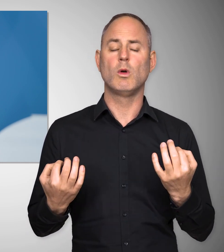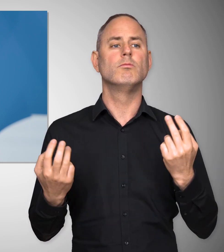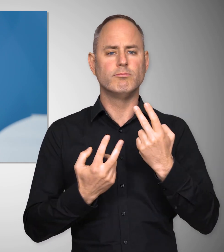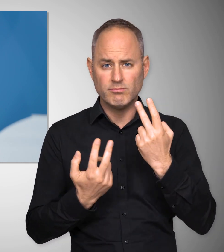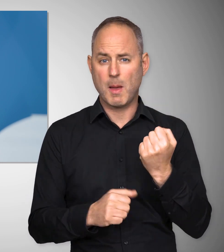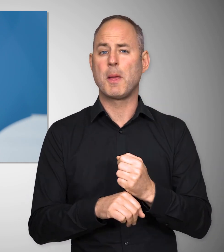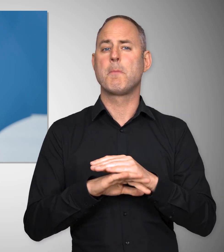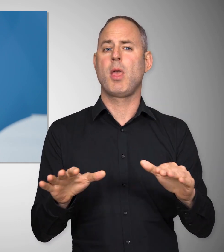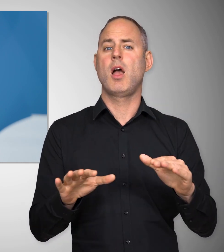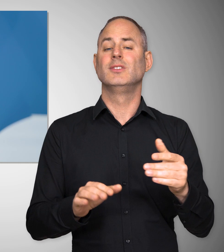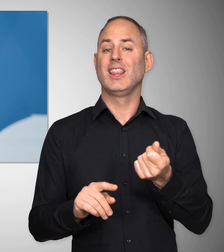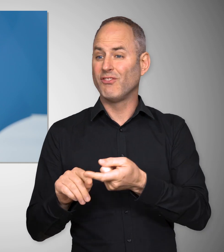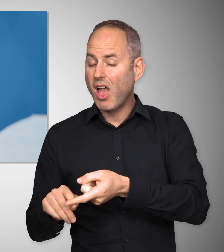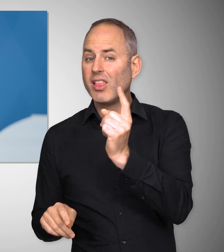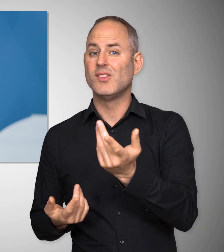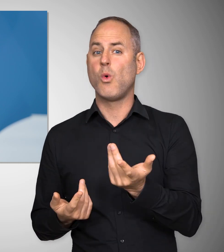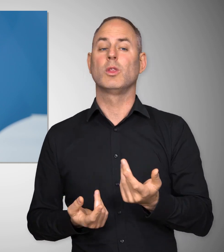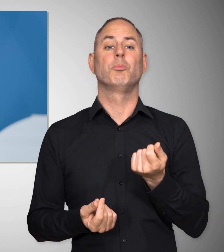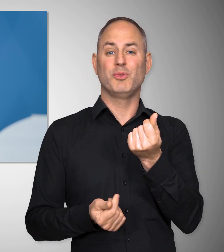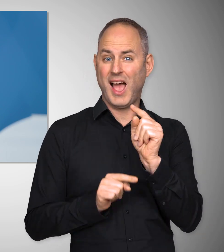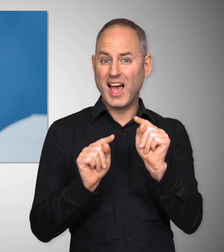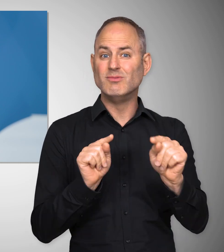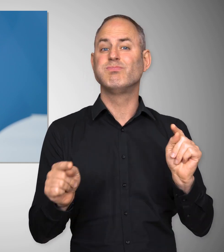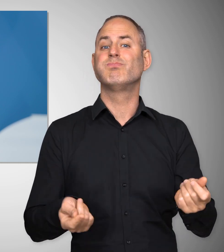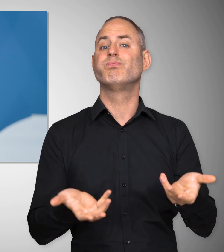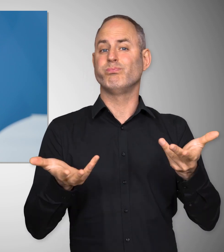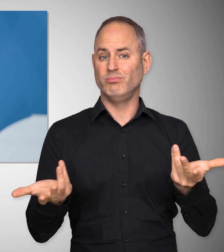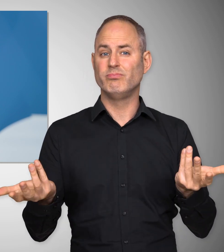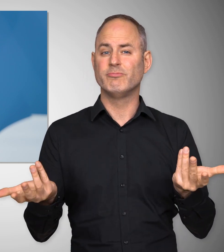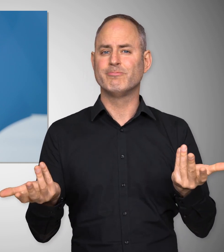und natürlich für Arbeitsplätze, für Inflation und für Preise.